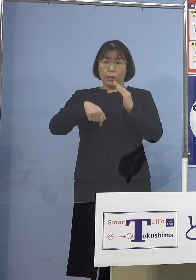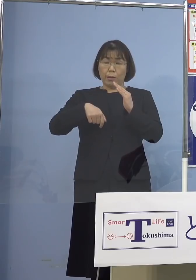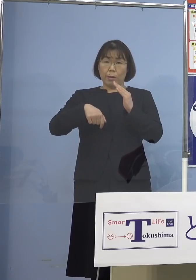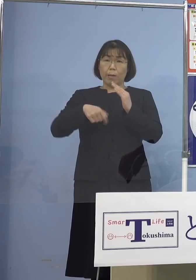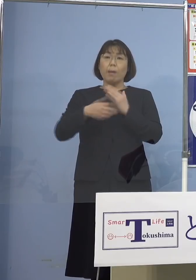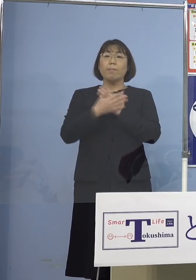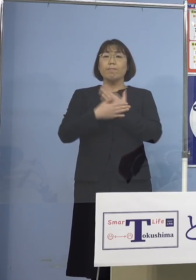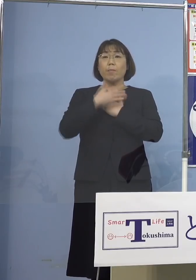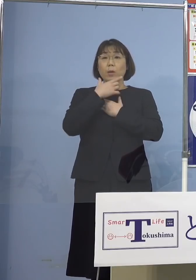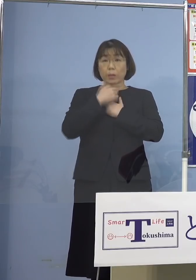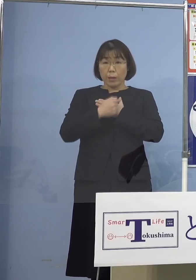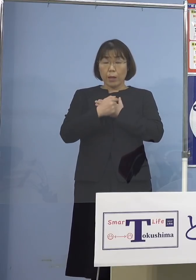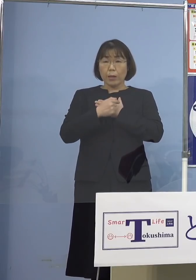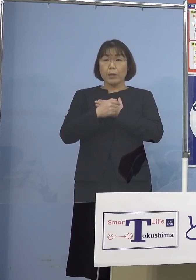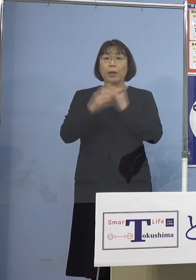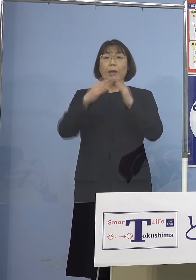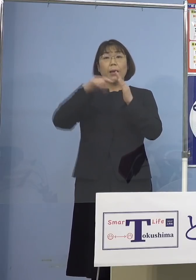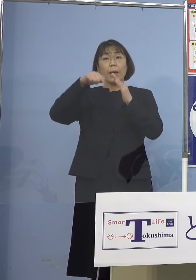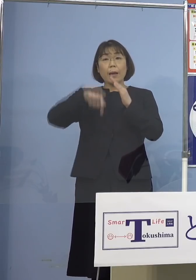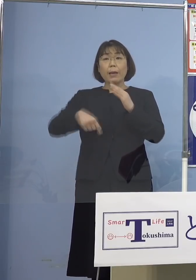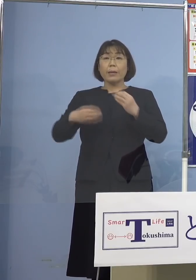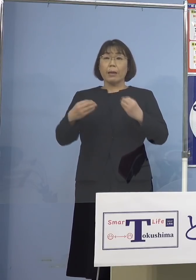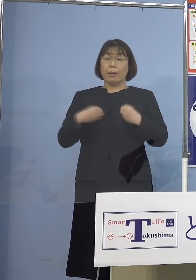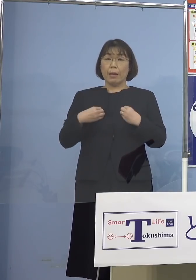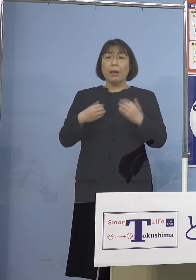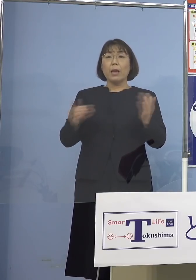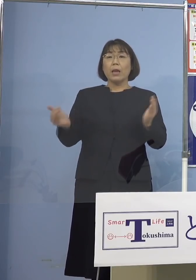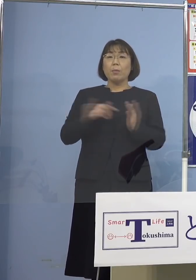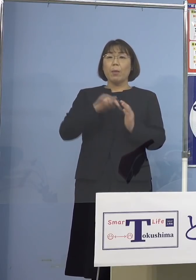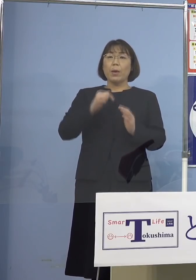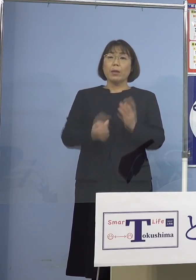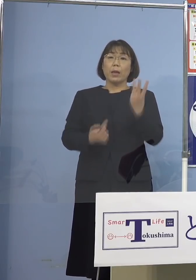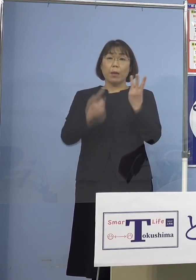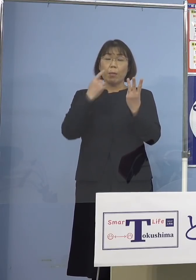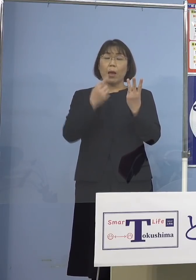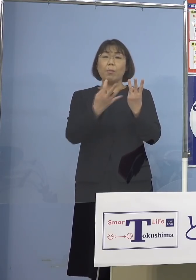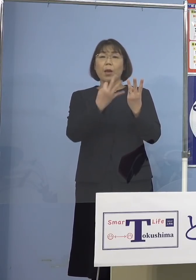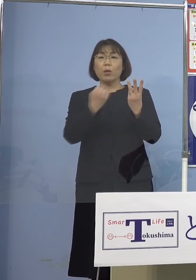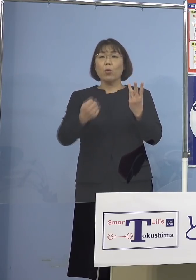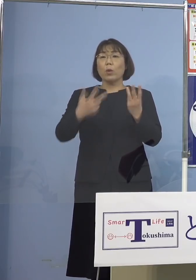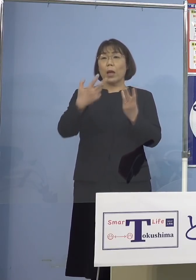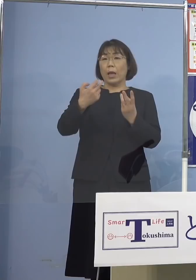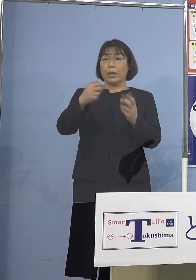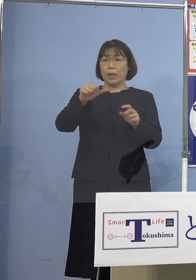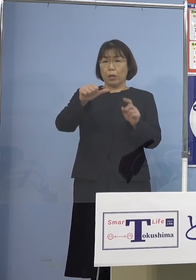過去3番目に多い75人 ということで、できればもう家で